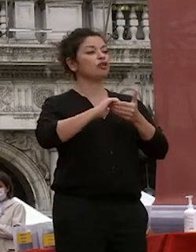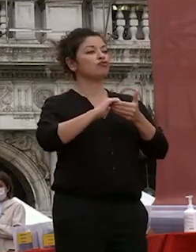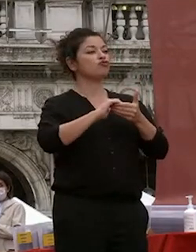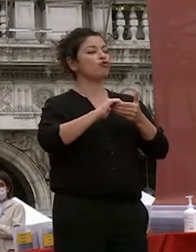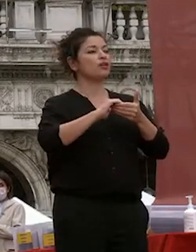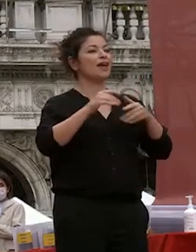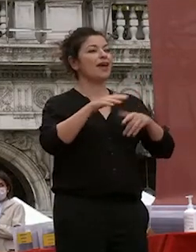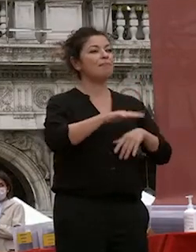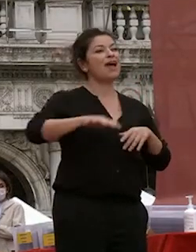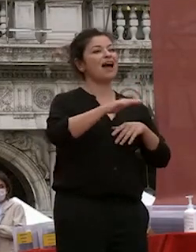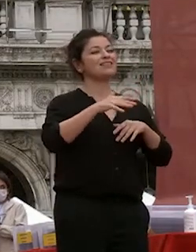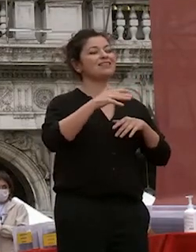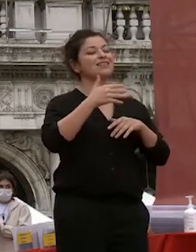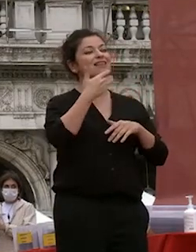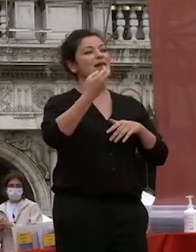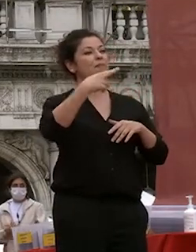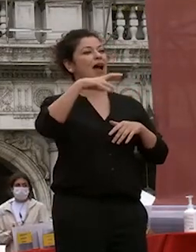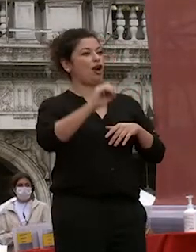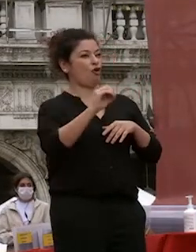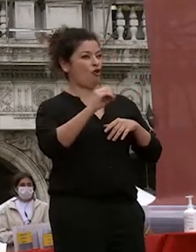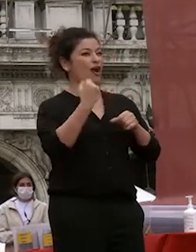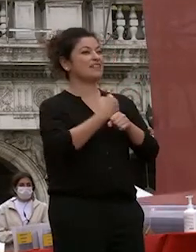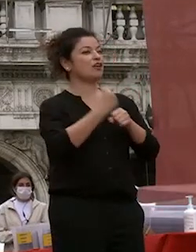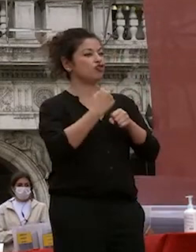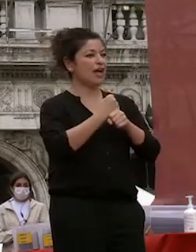marco degli esercenti che con cui abbiamo negli anni sviluppato un